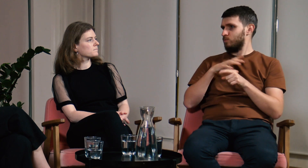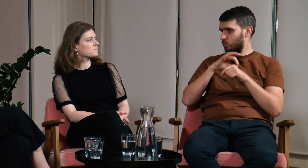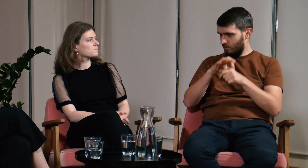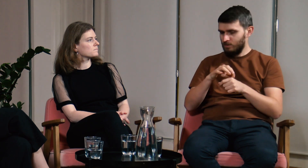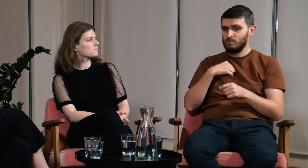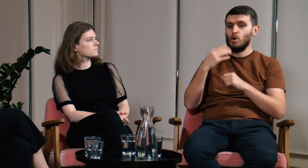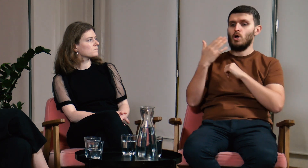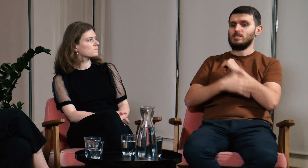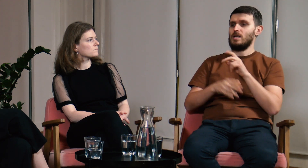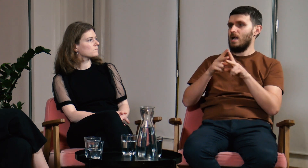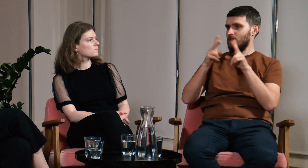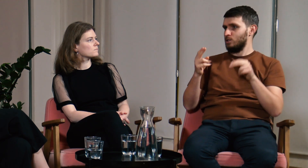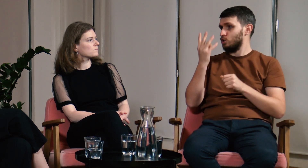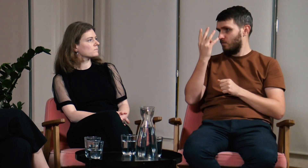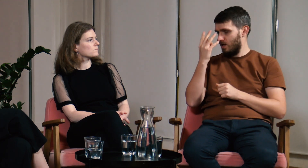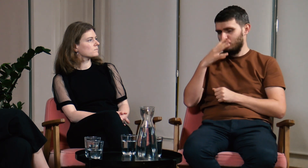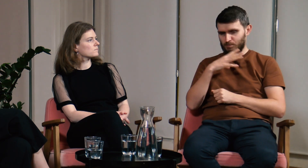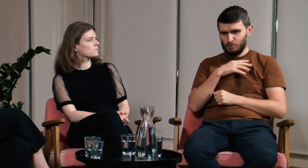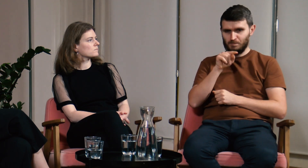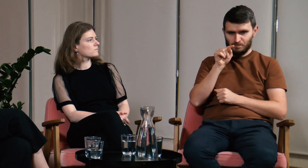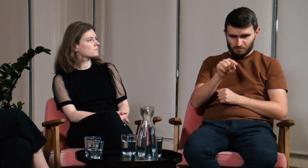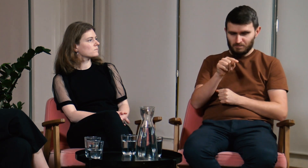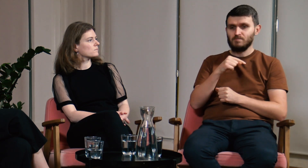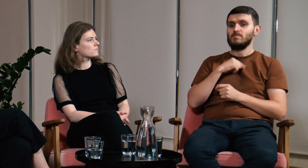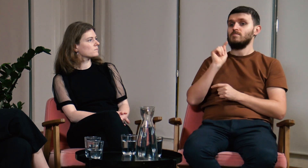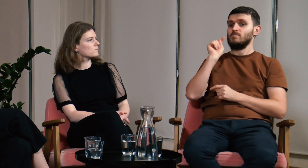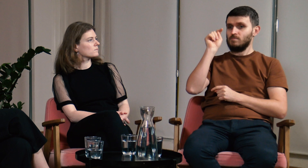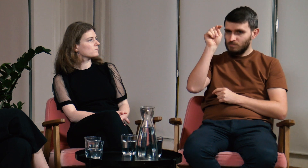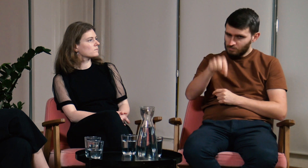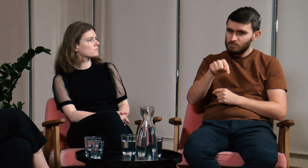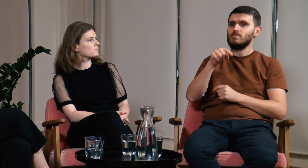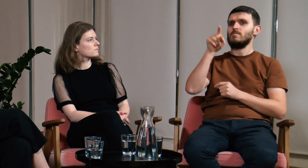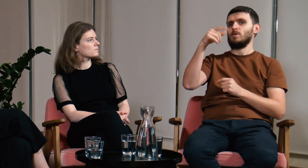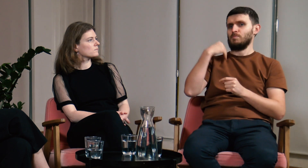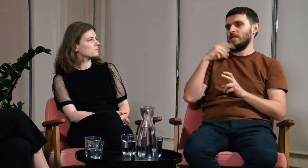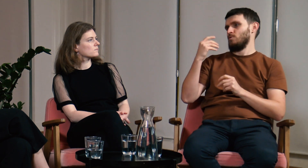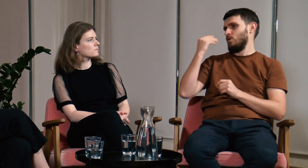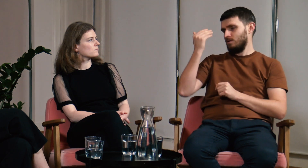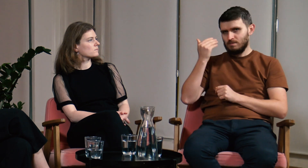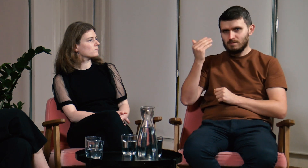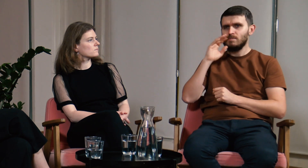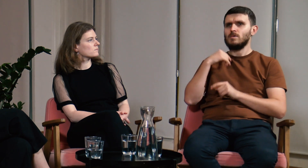Pod koniec studiów, w czwartym semestrze byłem wtedy na wykładzie.